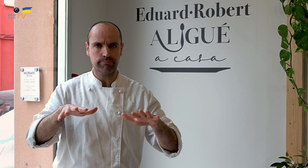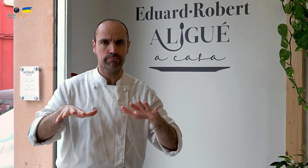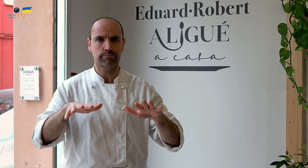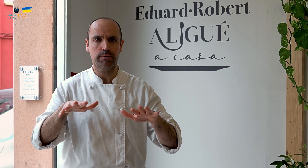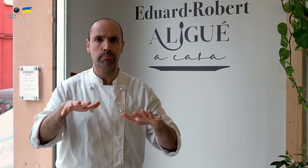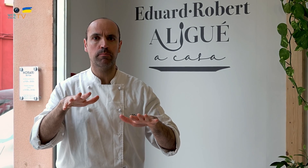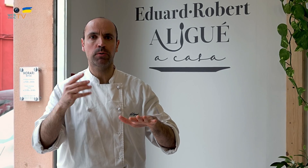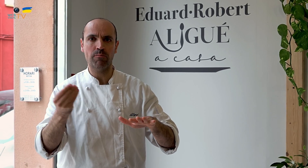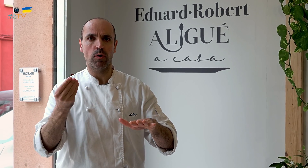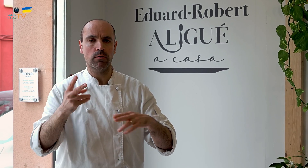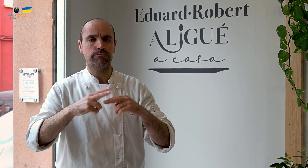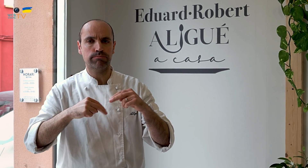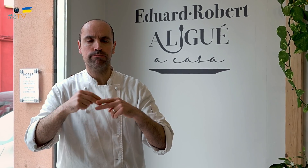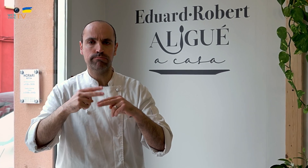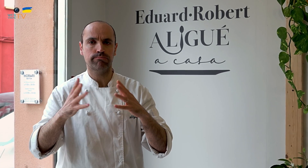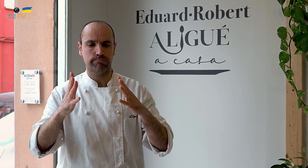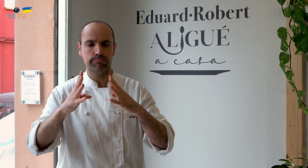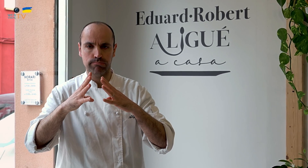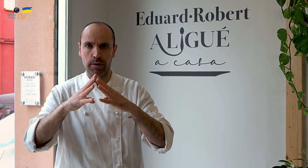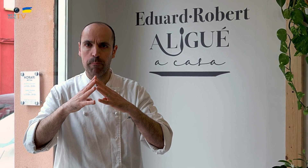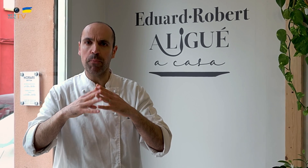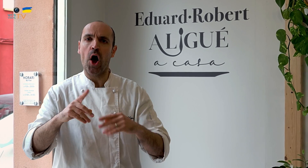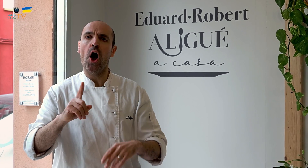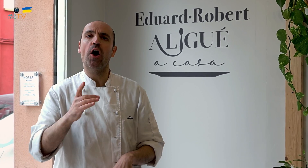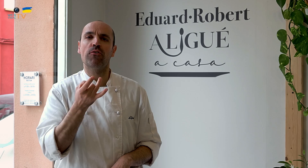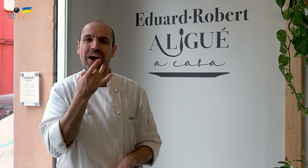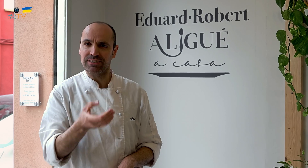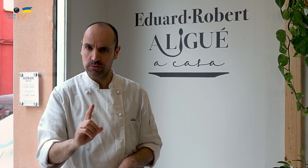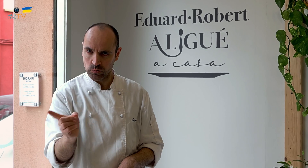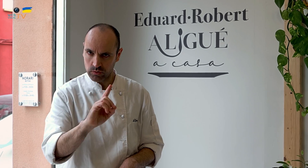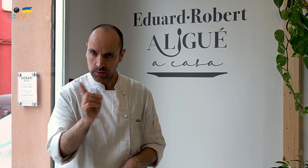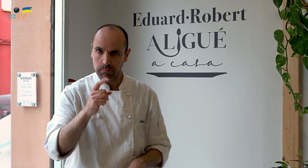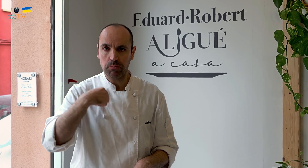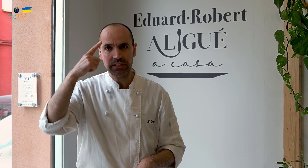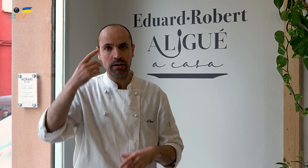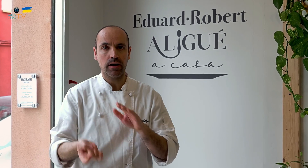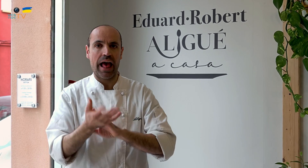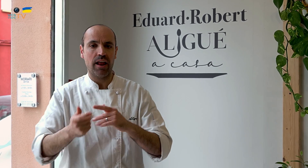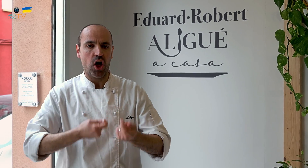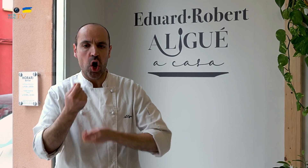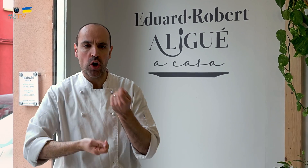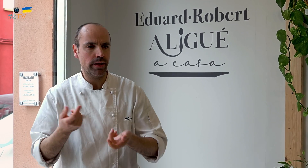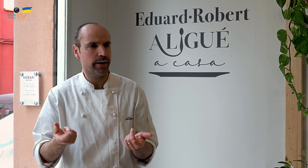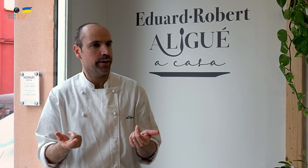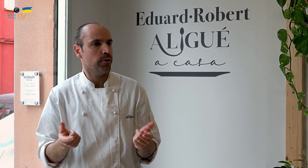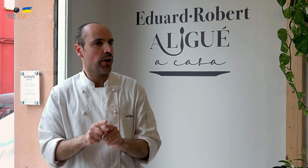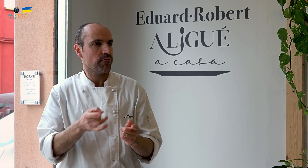pero fuimos construyendo las bases poco a poco hasta crear una estructura. Pero no fue fácil. Pensaba que crear un negocio era fácil y rápido.